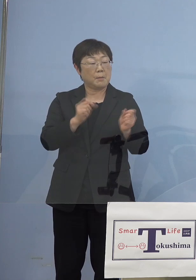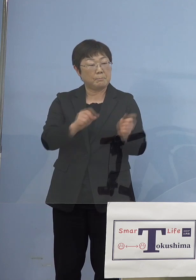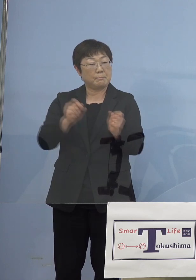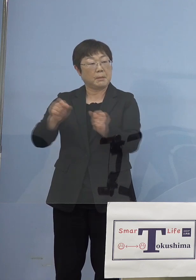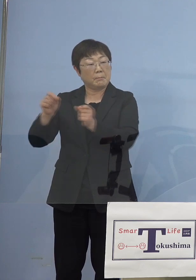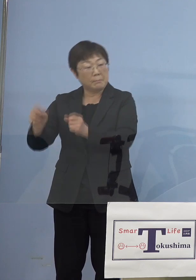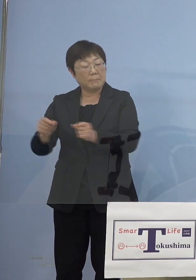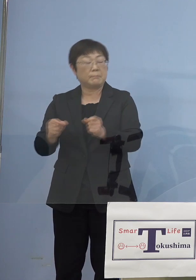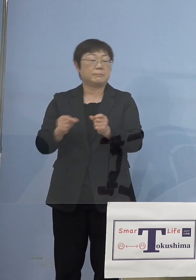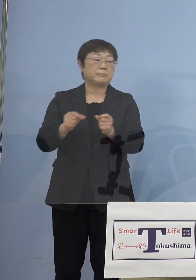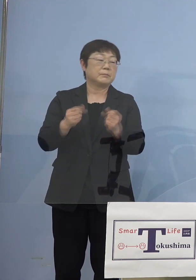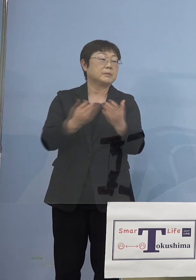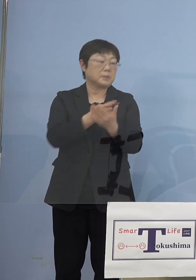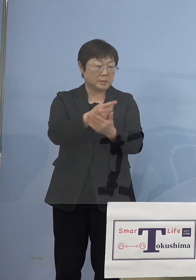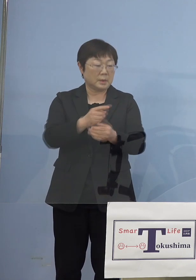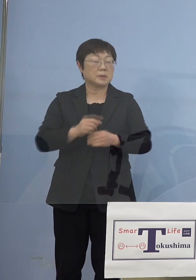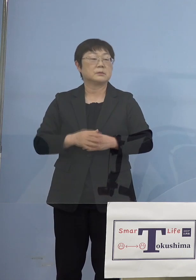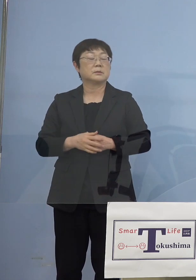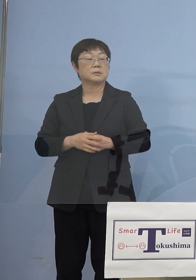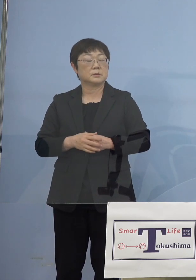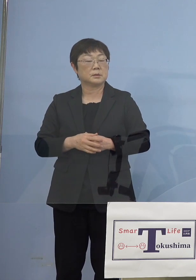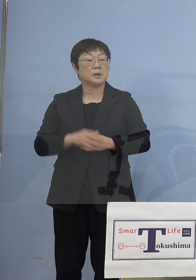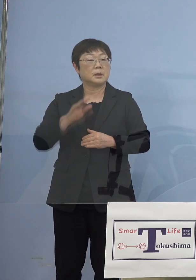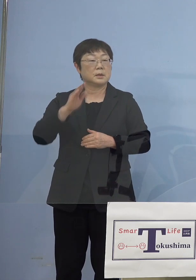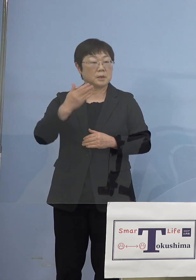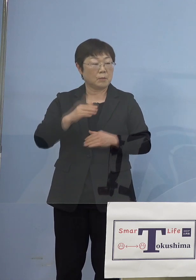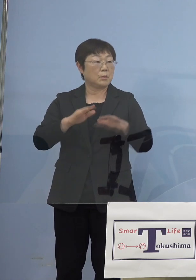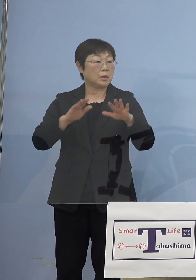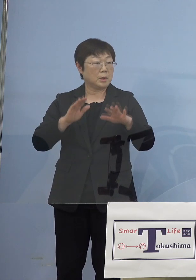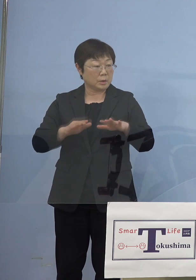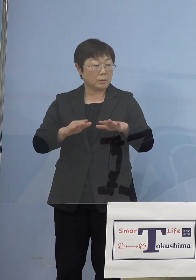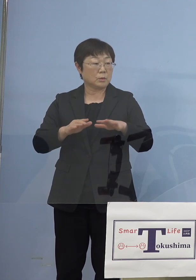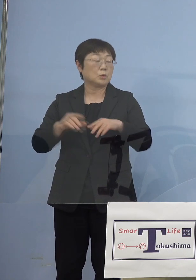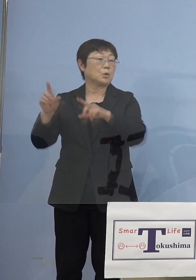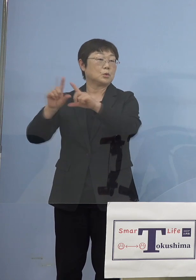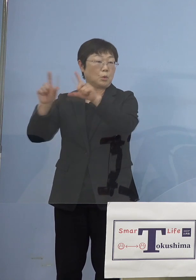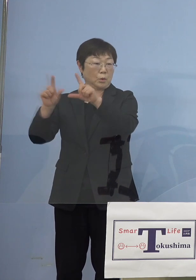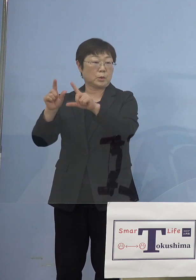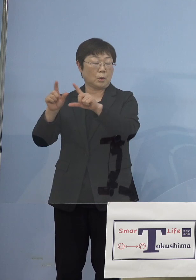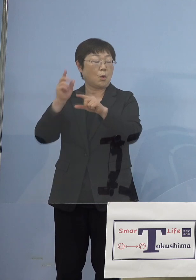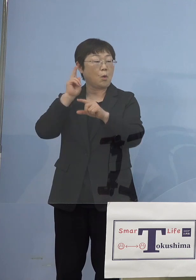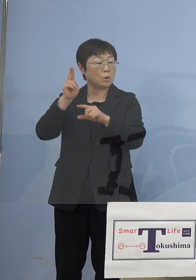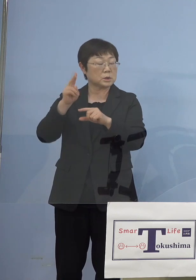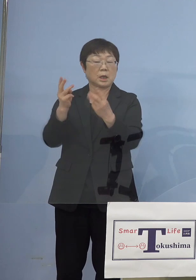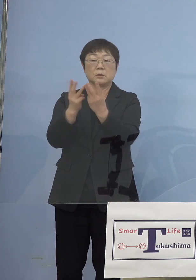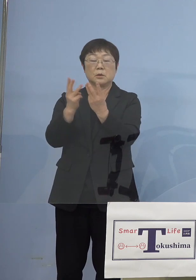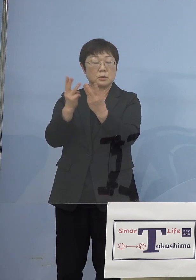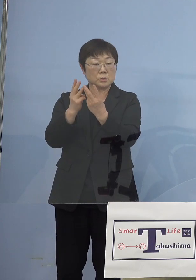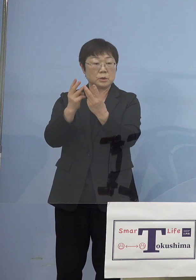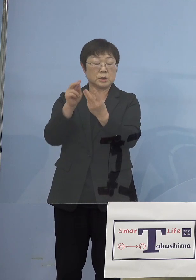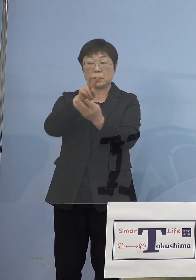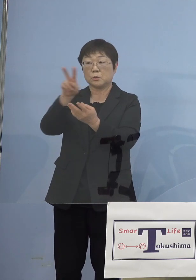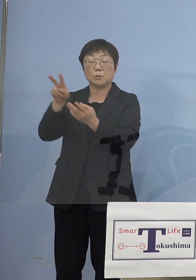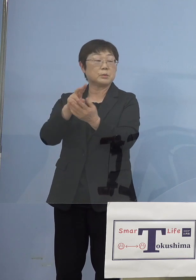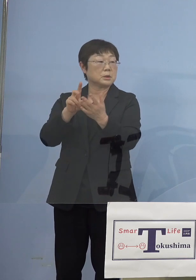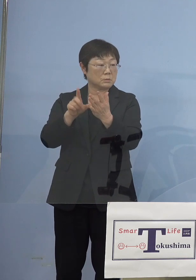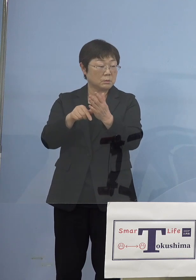ということになりますので、しかし 今日の東京、大阪の数字を見ていただくと